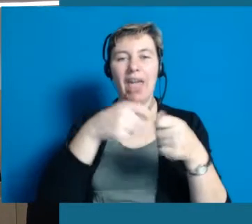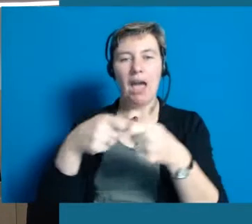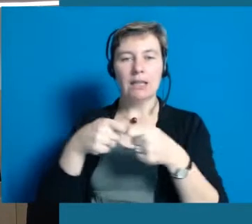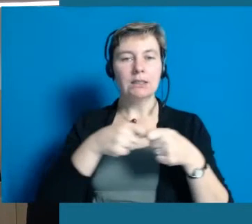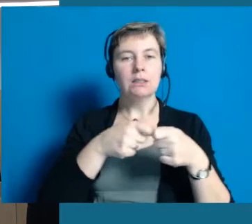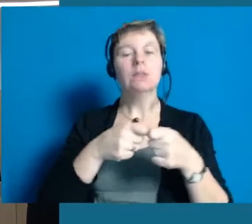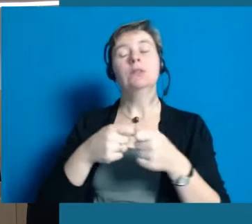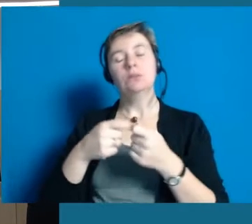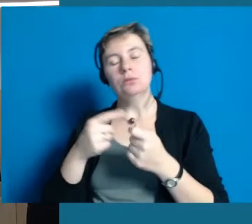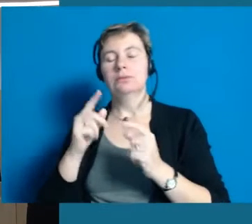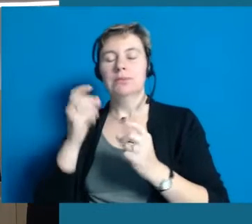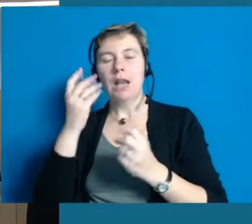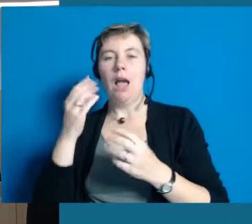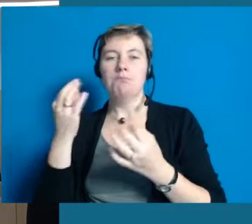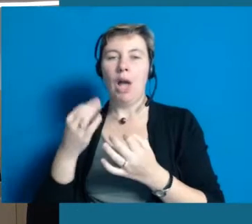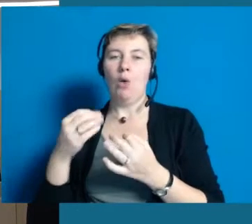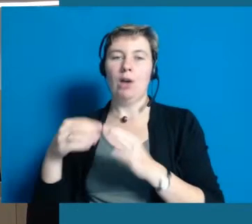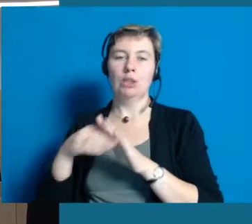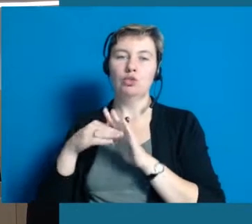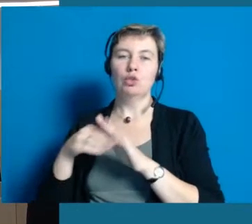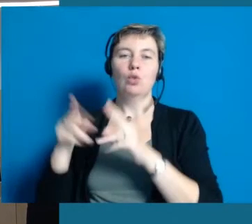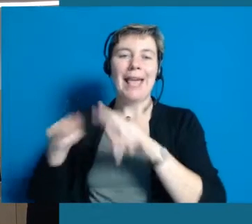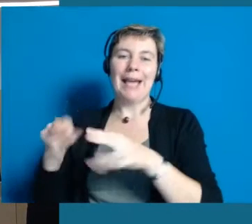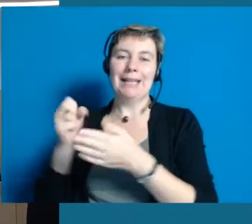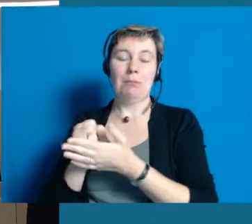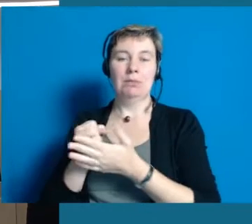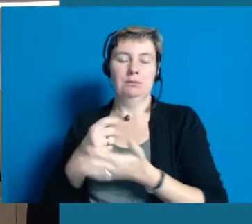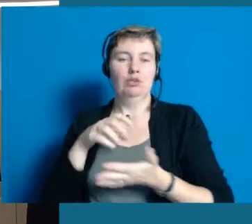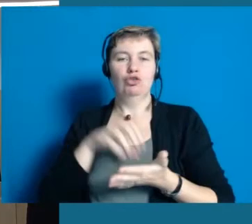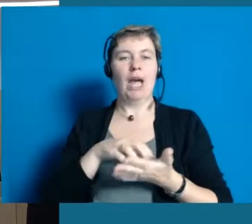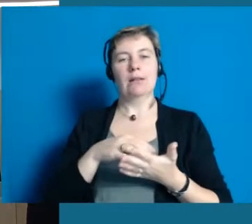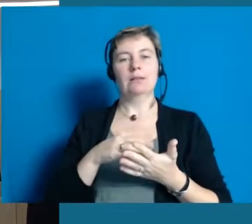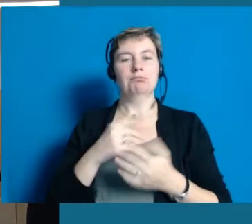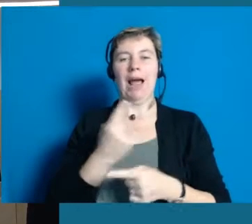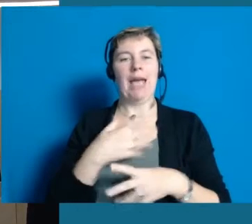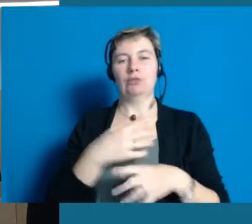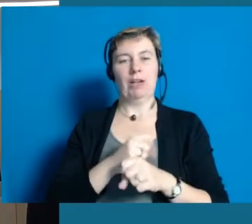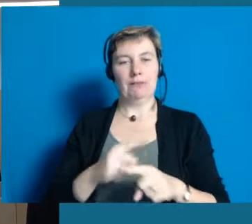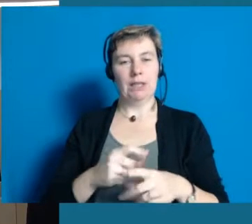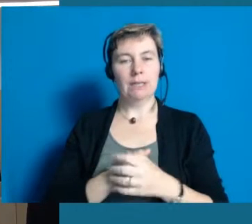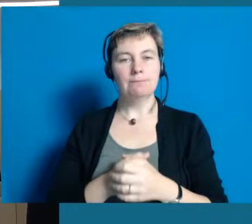und vor allen Dingen auch ehrenamtlich Unterstützung bekommen, sonst können wir das überhaupt nicht leisten.